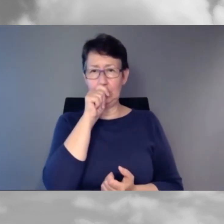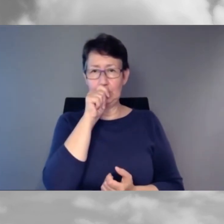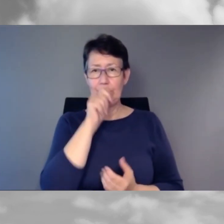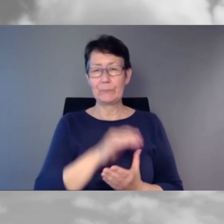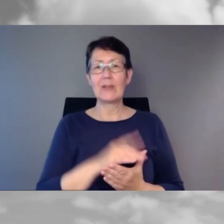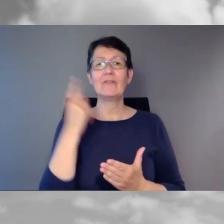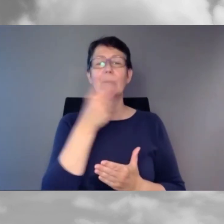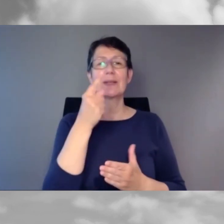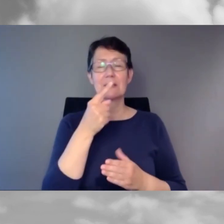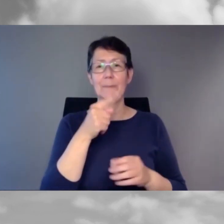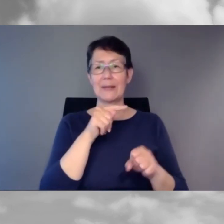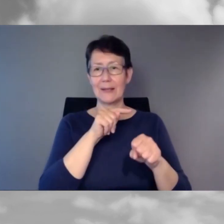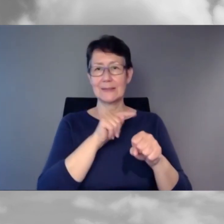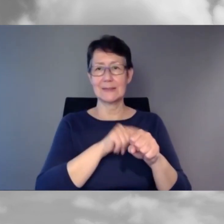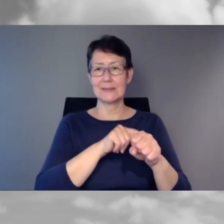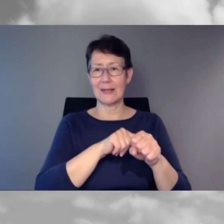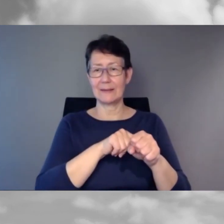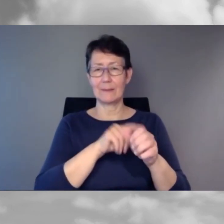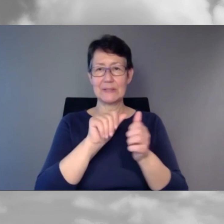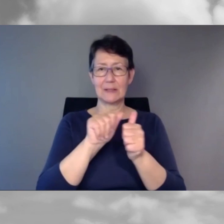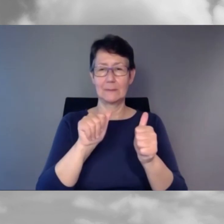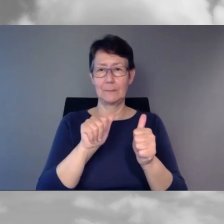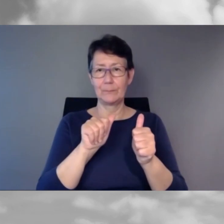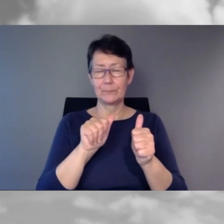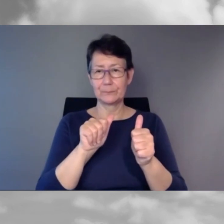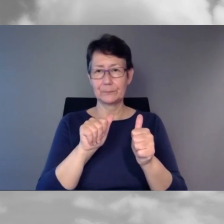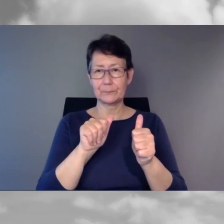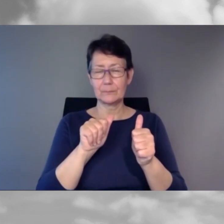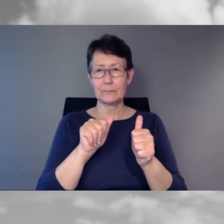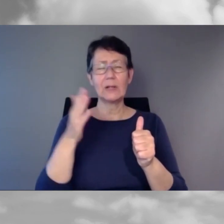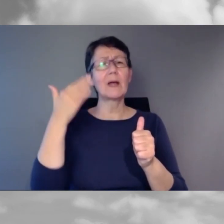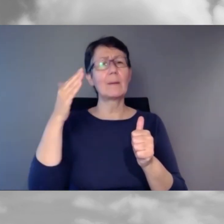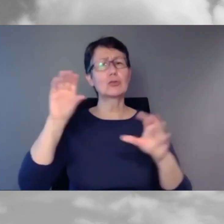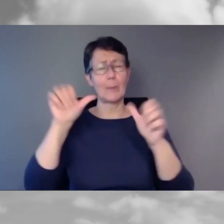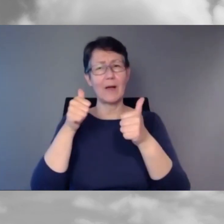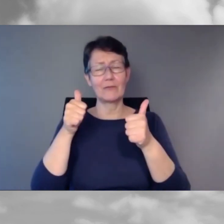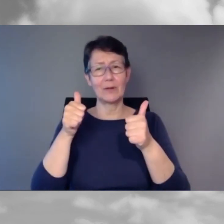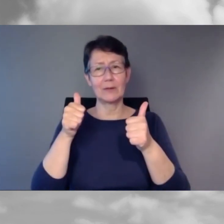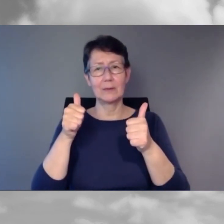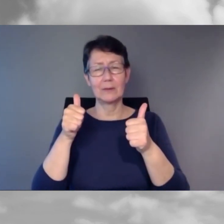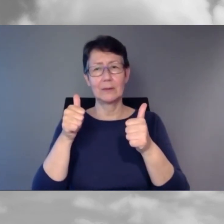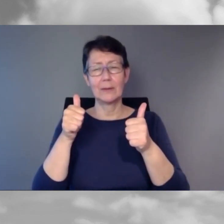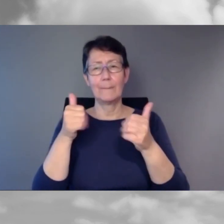da bin ich dran schuld mit meiner blöden Anekdote zu Bernmobil, bitte verzeihen Sie.